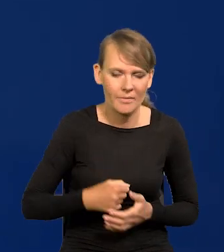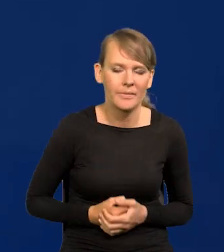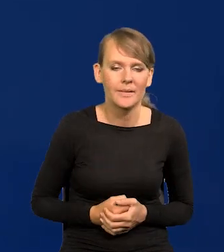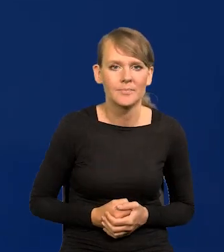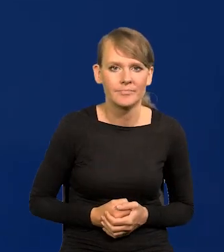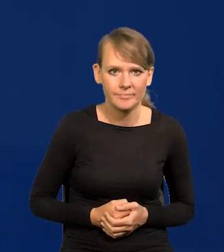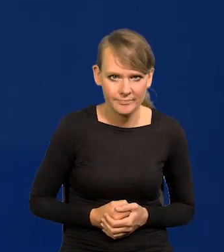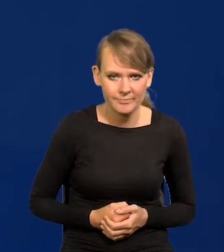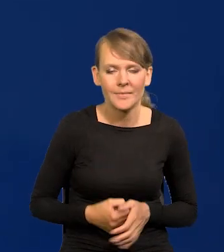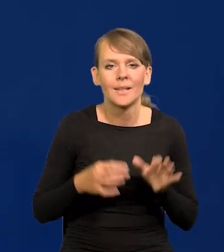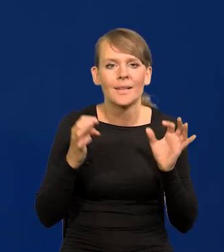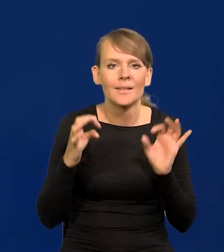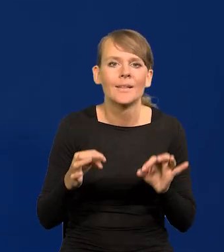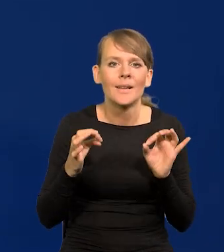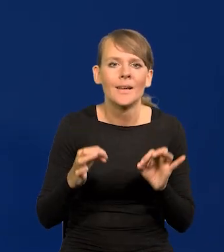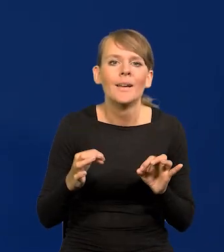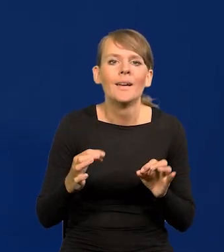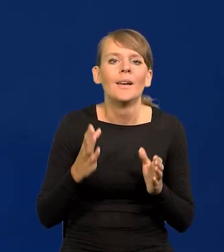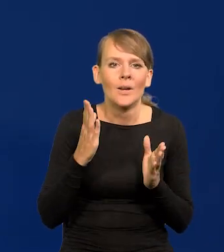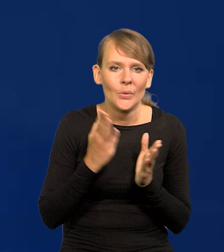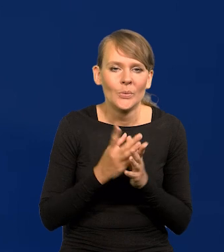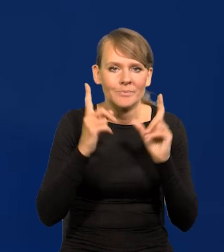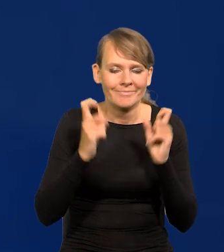Przechodzę już do normalnego trybu konferencji.